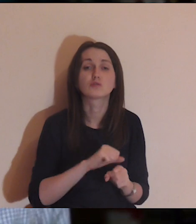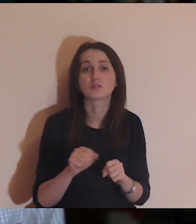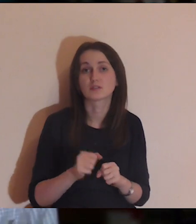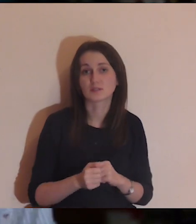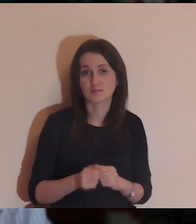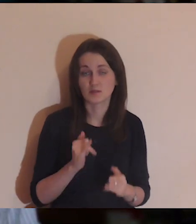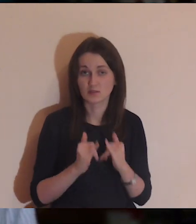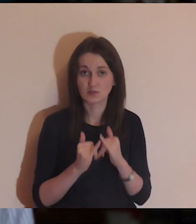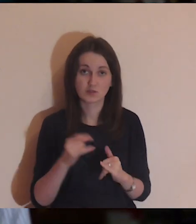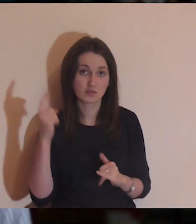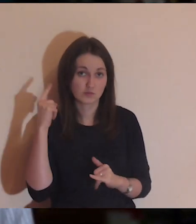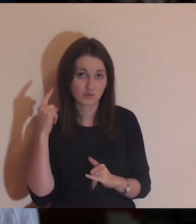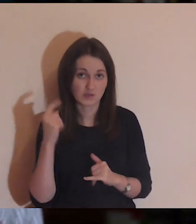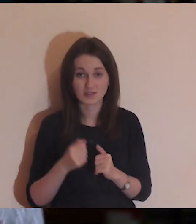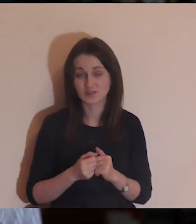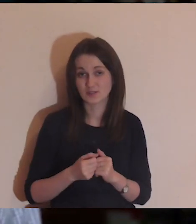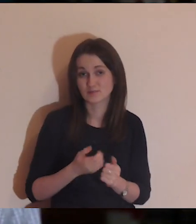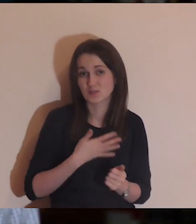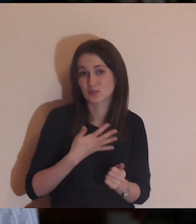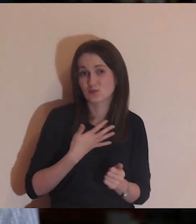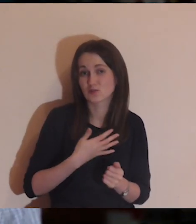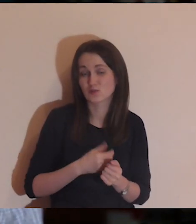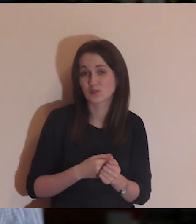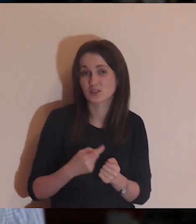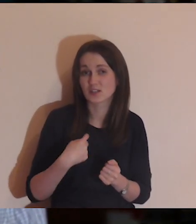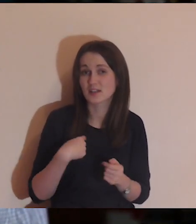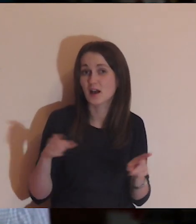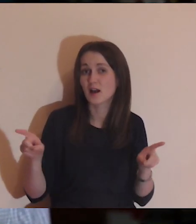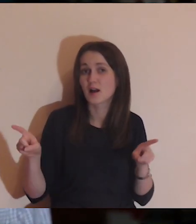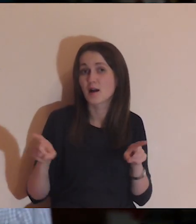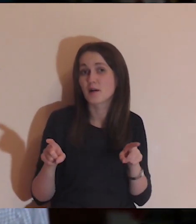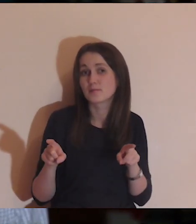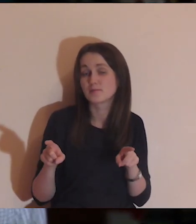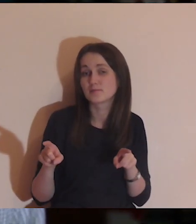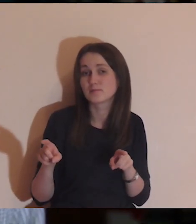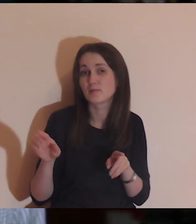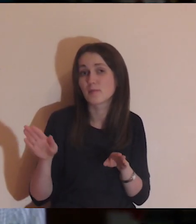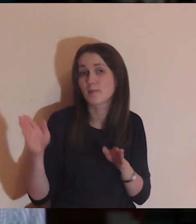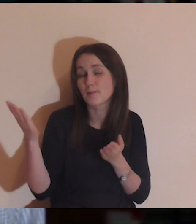Jeśli słuchacie tej medytacji i raczej utożsamiacie się z Łazarzem,